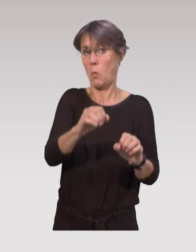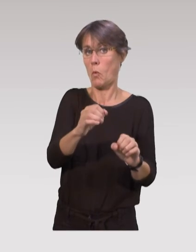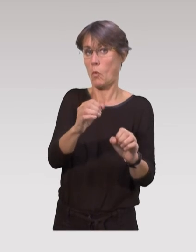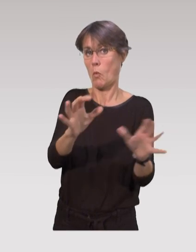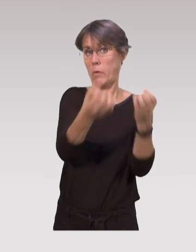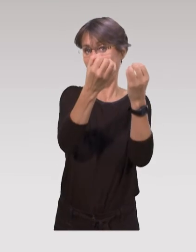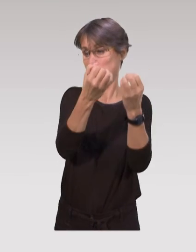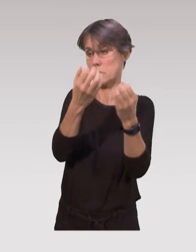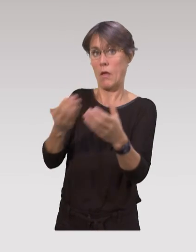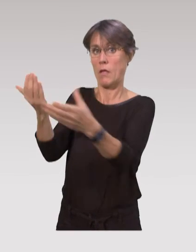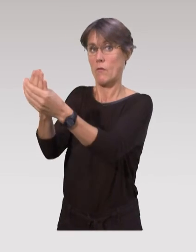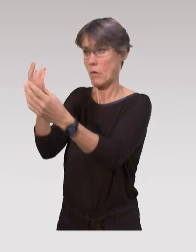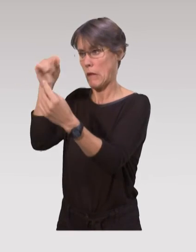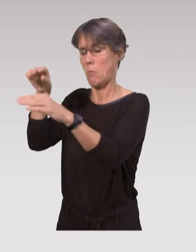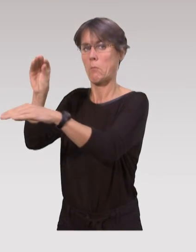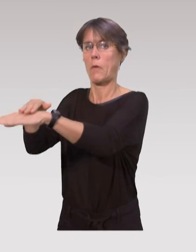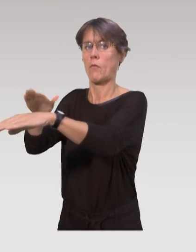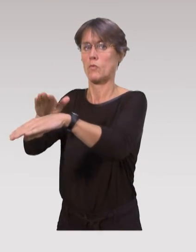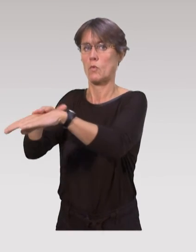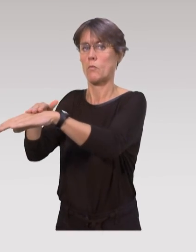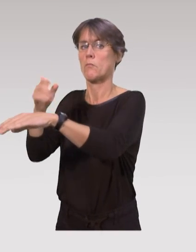en faisant de la prévention auprès des parents.